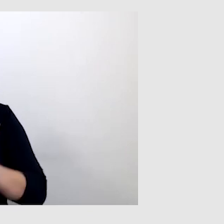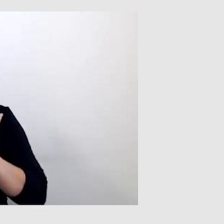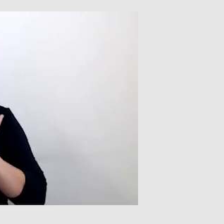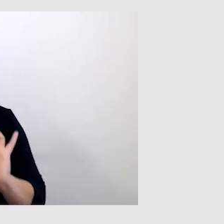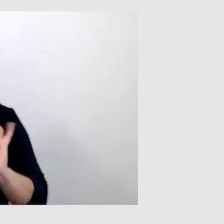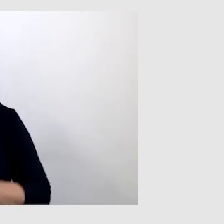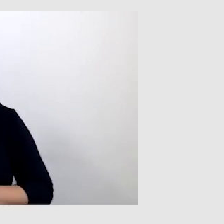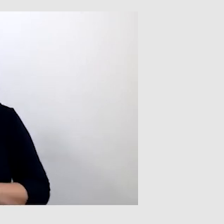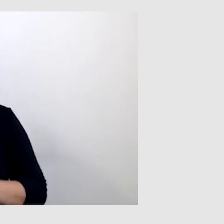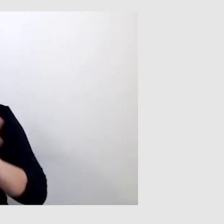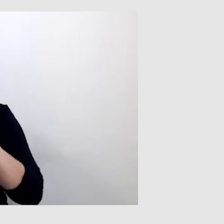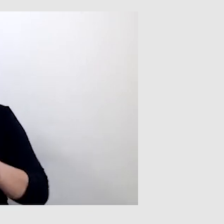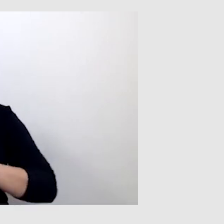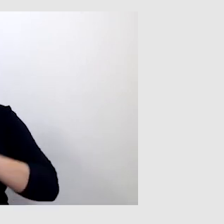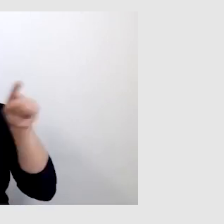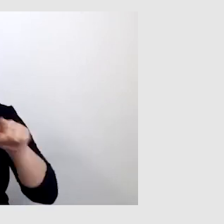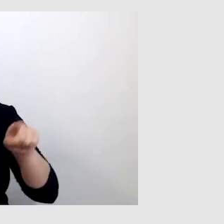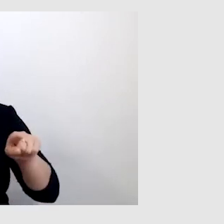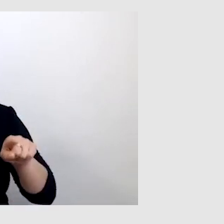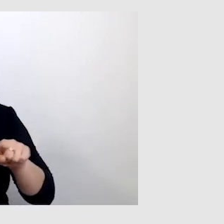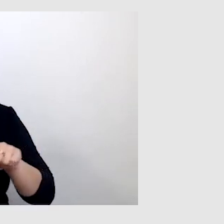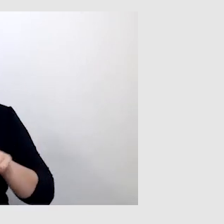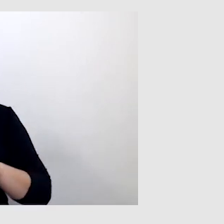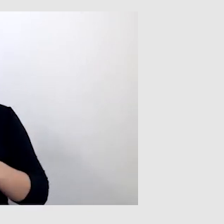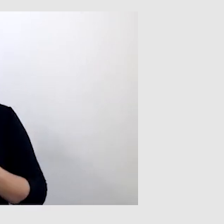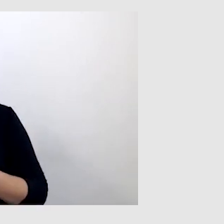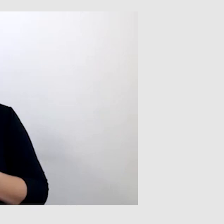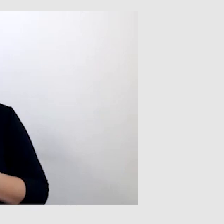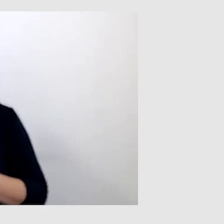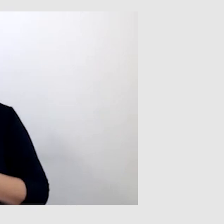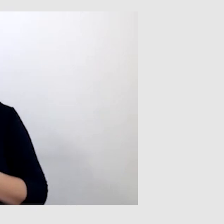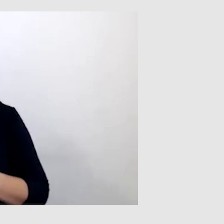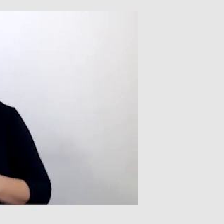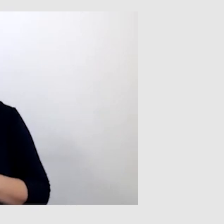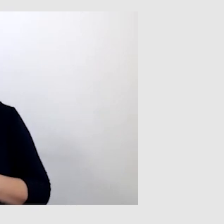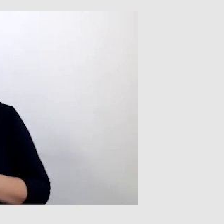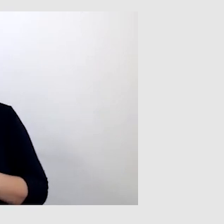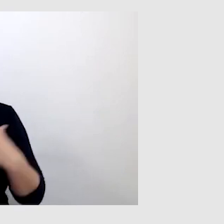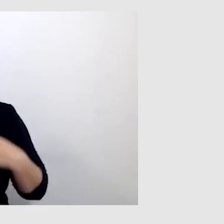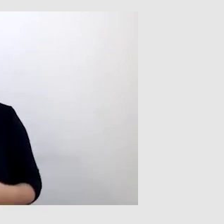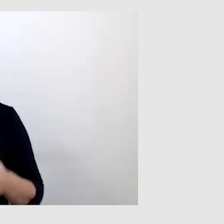To wszystko zależy od tego, na ile wyraźnie osoba mówi, to po pierwsze.